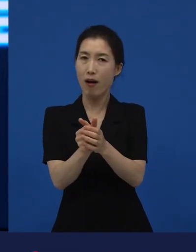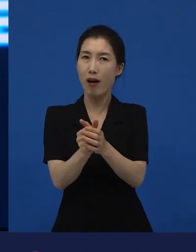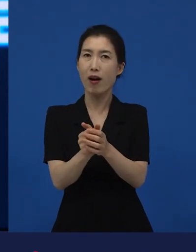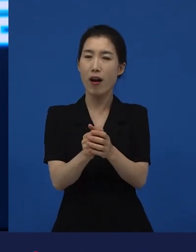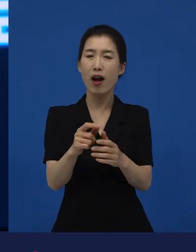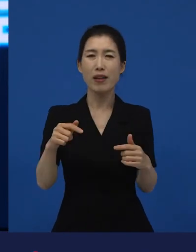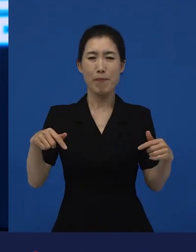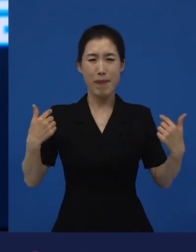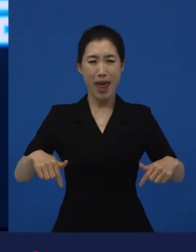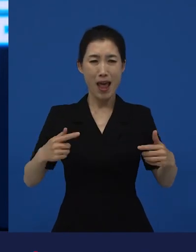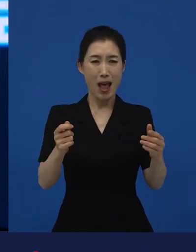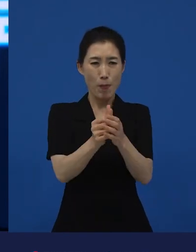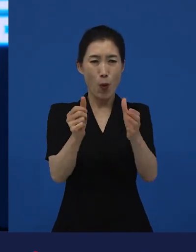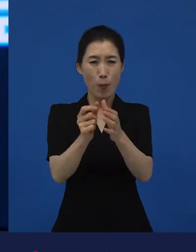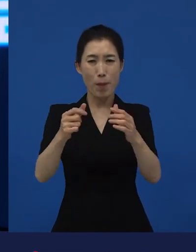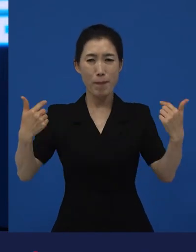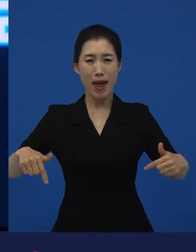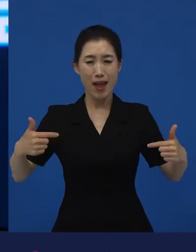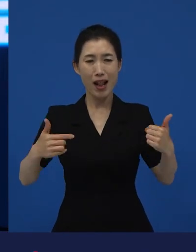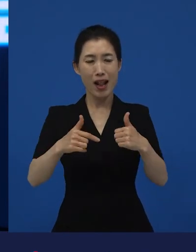늘 예외적인 상황이 발생하는 건 좋은 일이 아니죠.